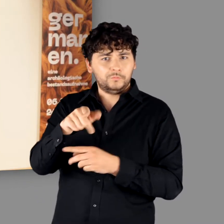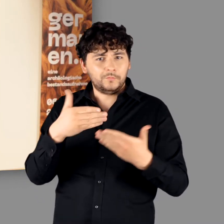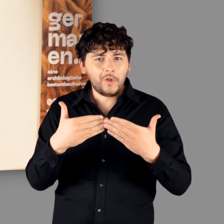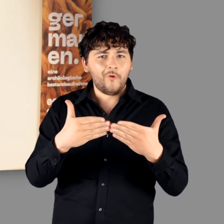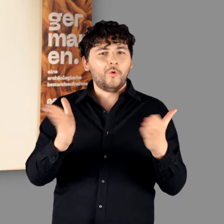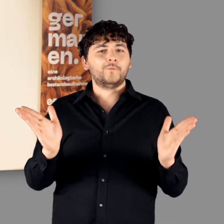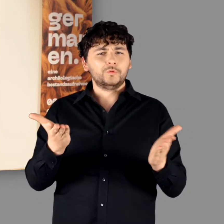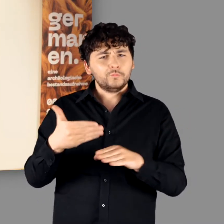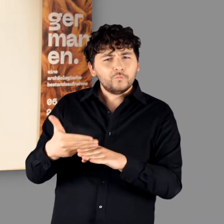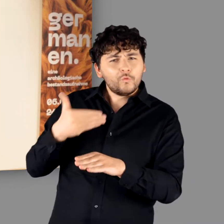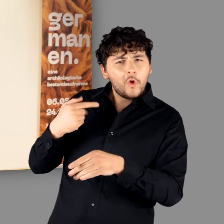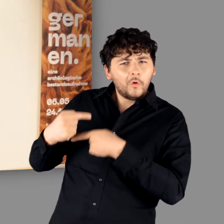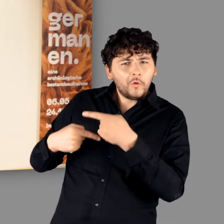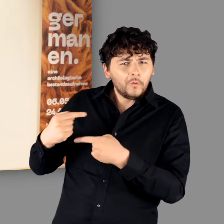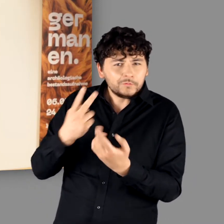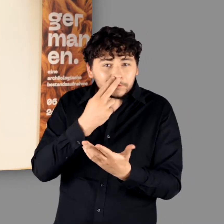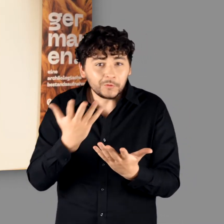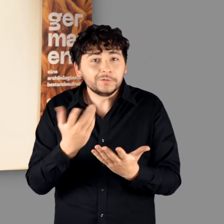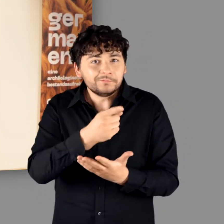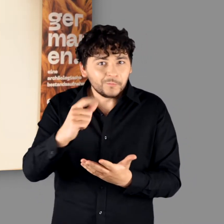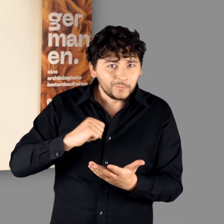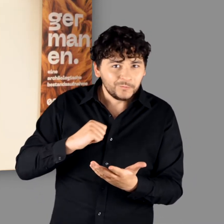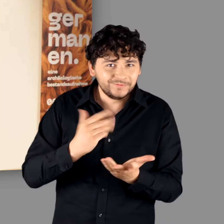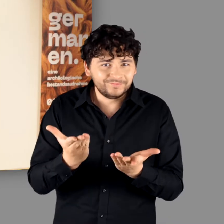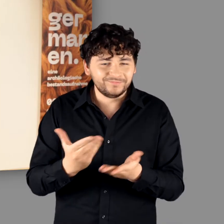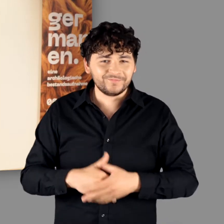bevor dann am Abend der Vernissage die Pforten sich öffnen.